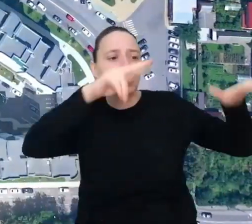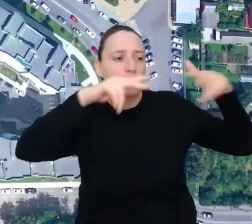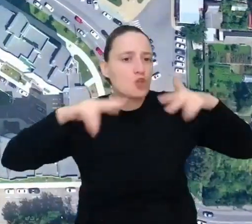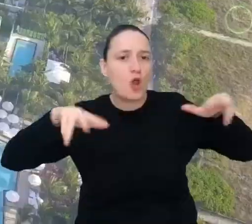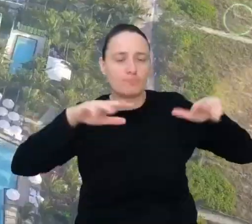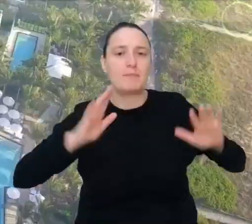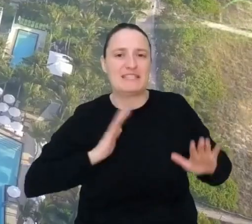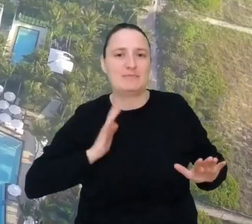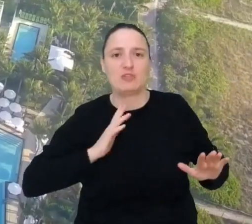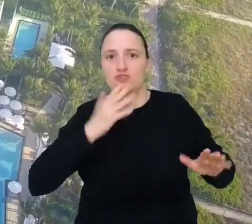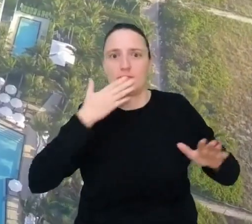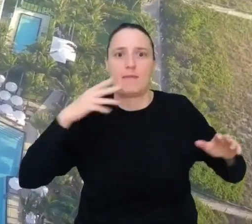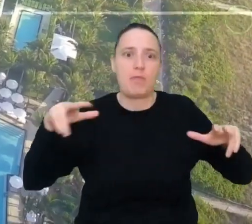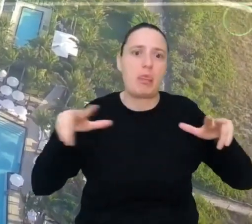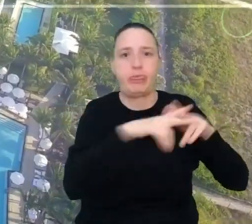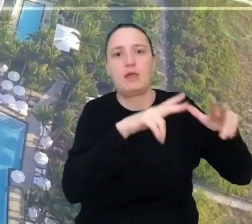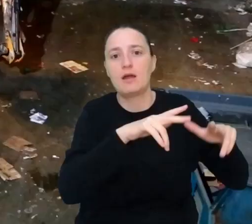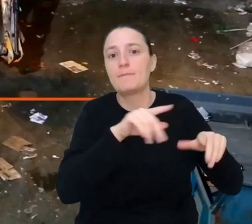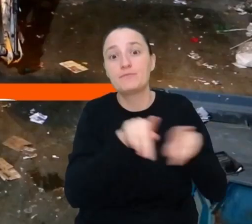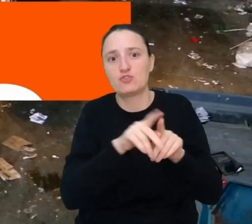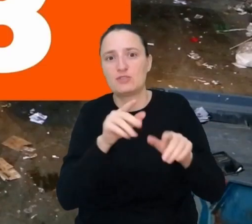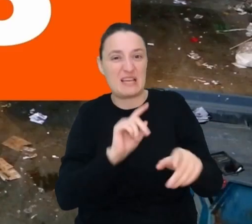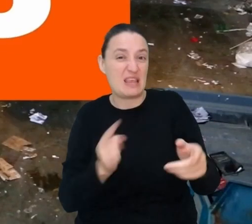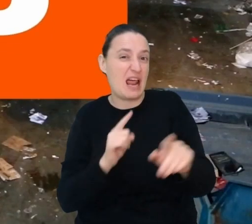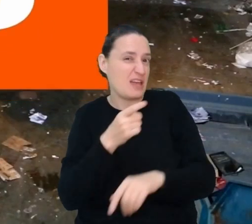a ich trasy nie były zbyt długie.